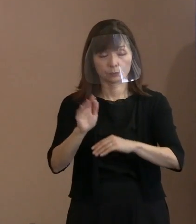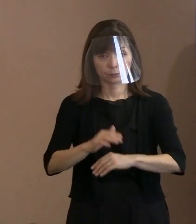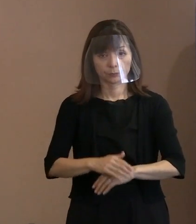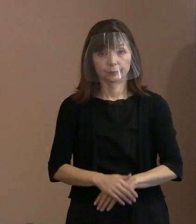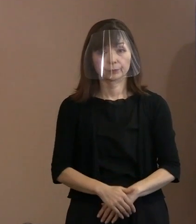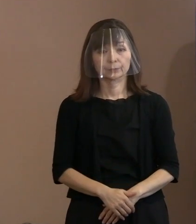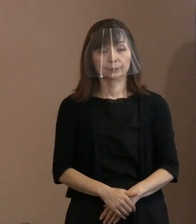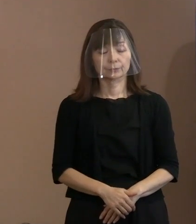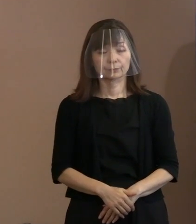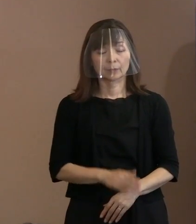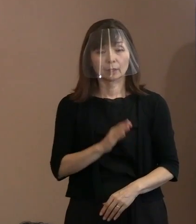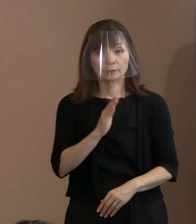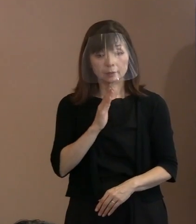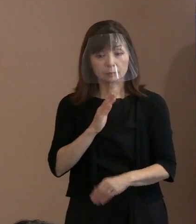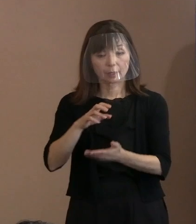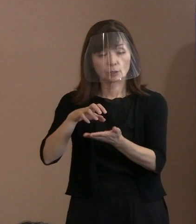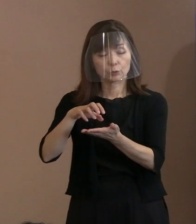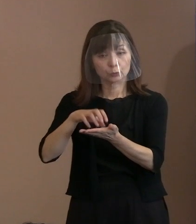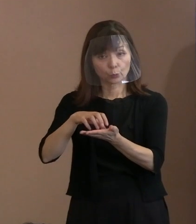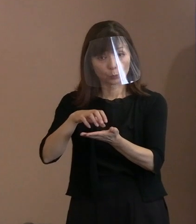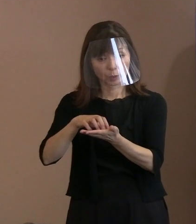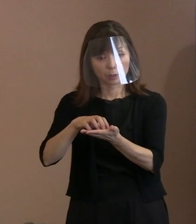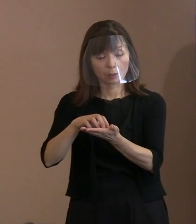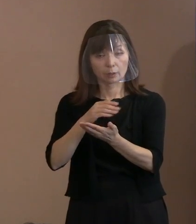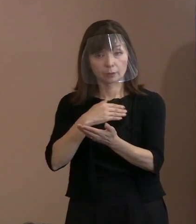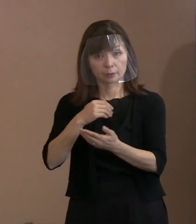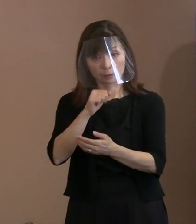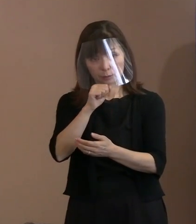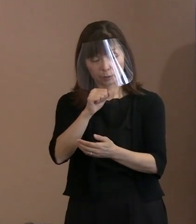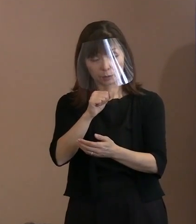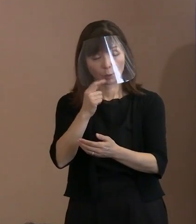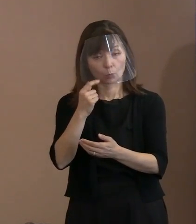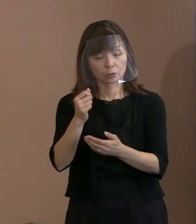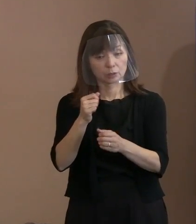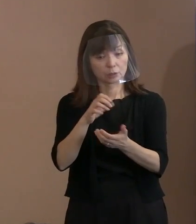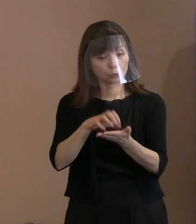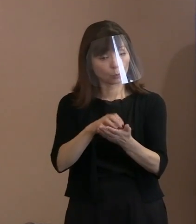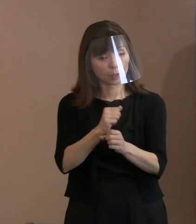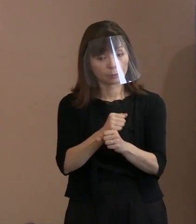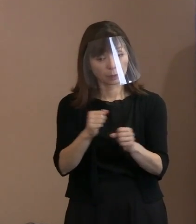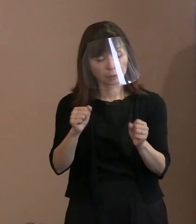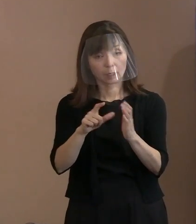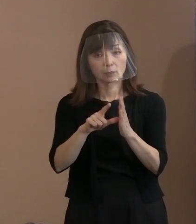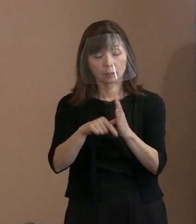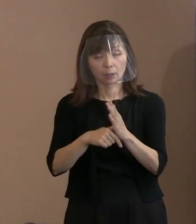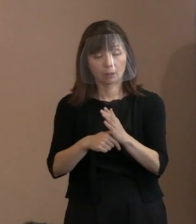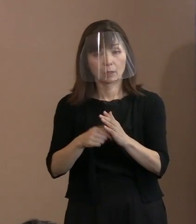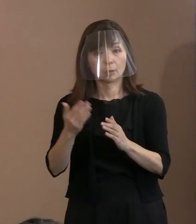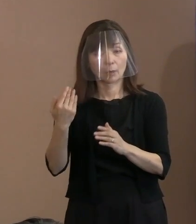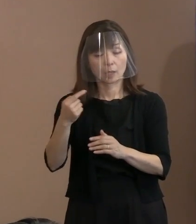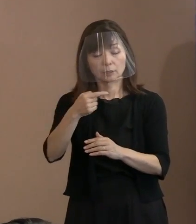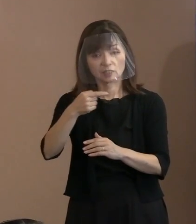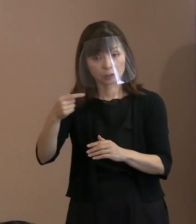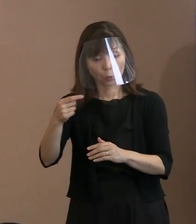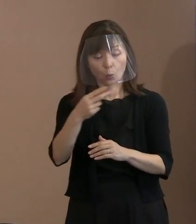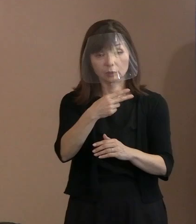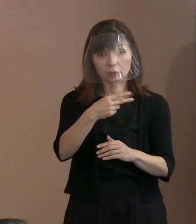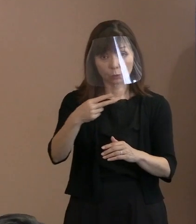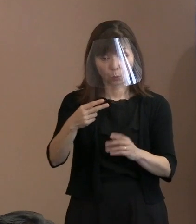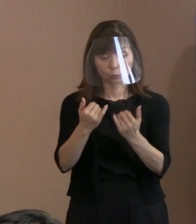実際､証明できなければ､今までだって 1号の方だって2号の方だって､